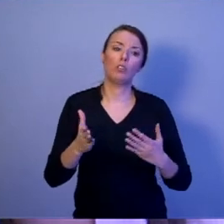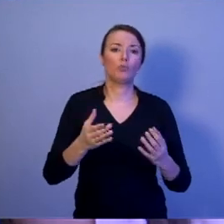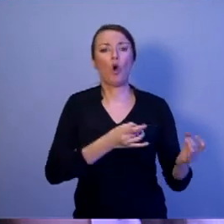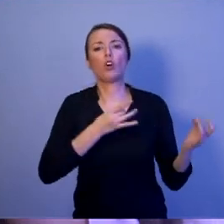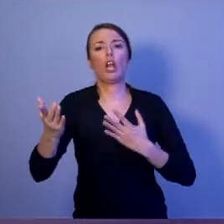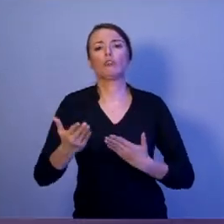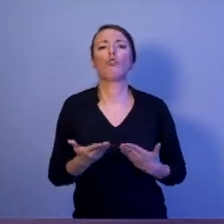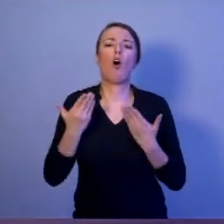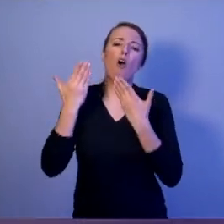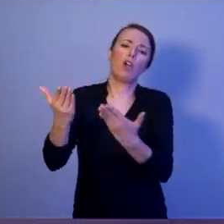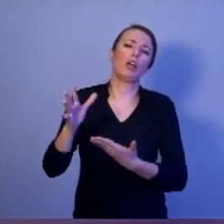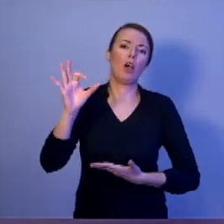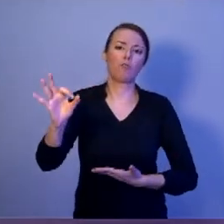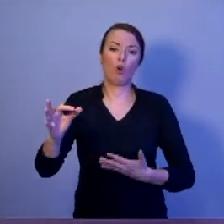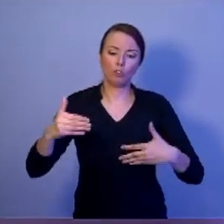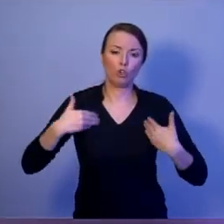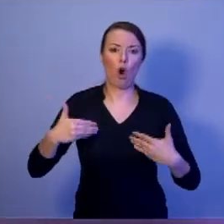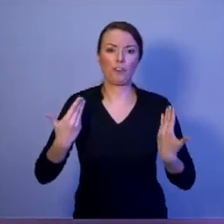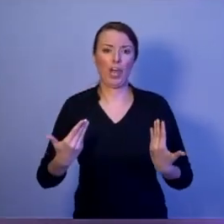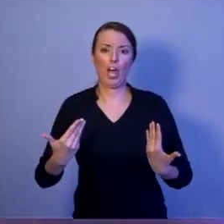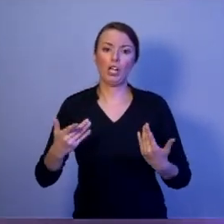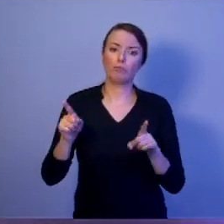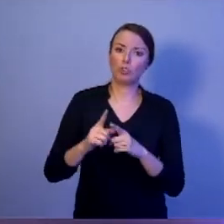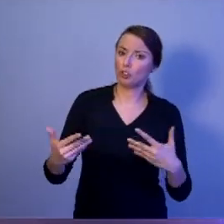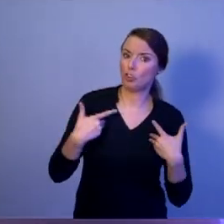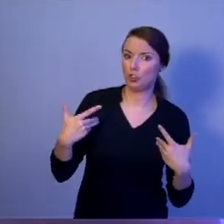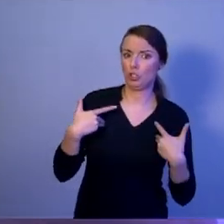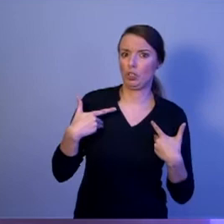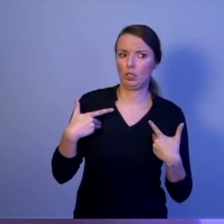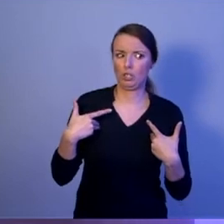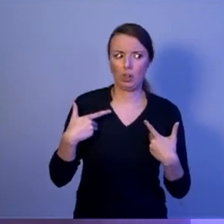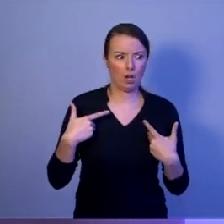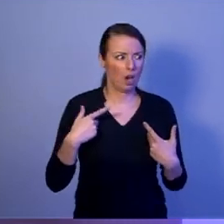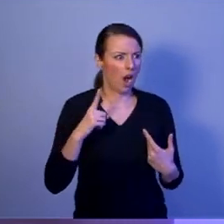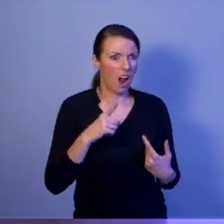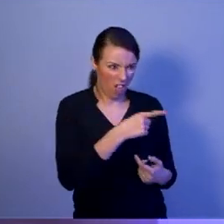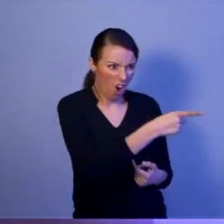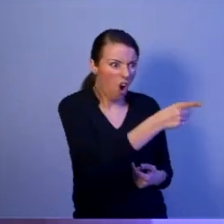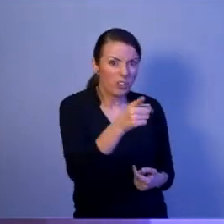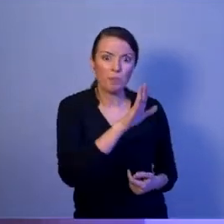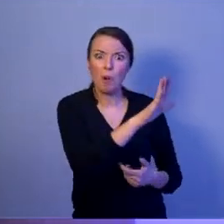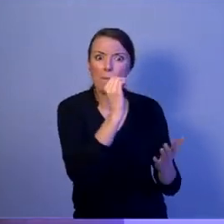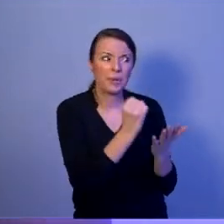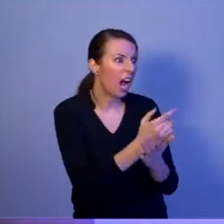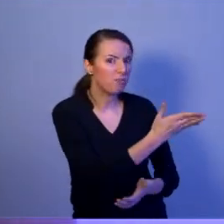Ale tak sie zastanawiam, czy oni mają prawo o tym mówić. Kiedy ich dzieci nigdy nie odbywały